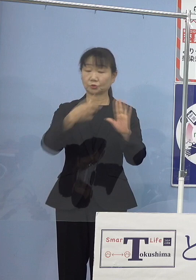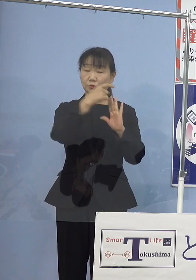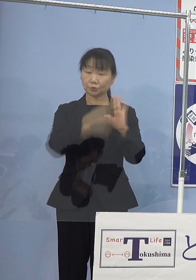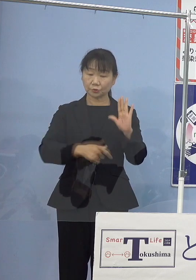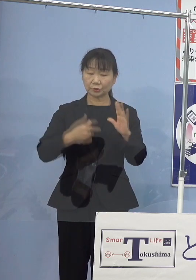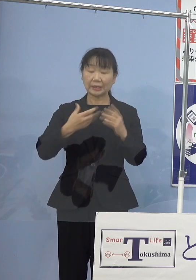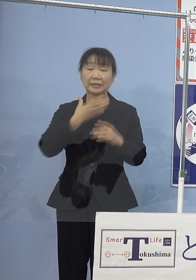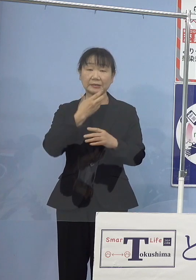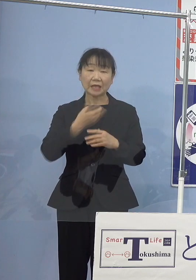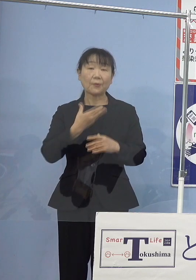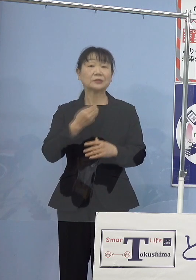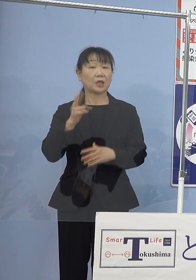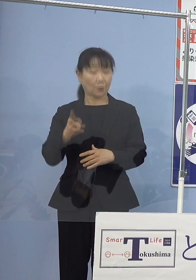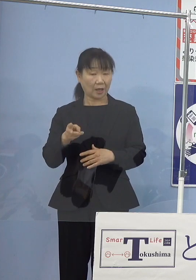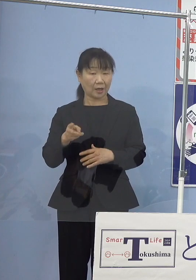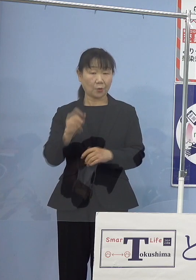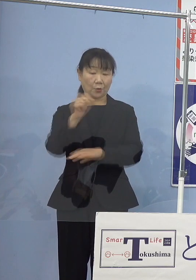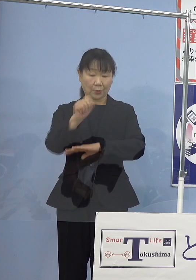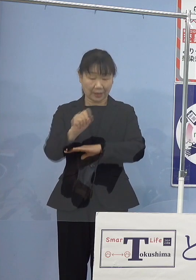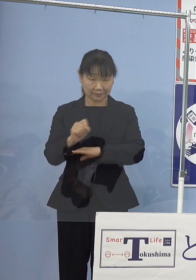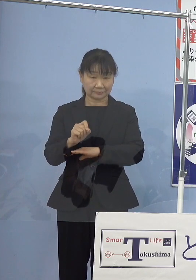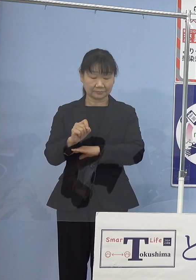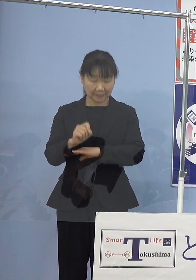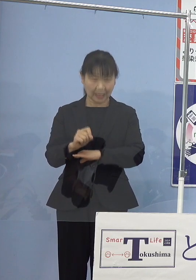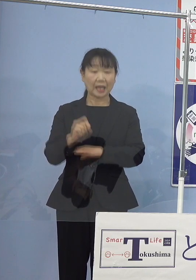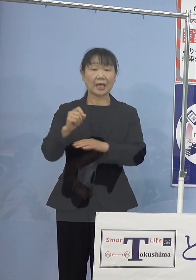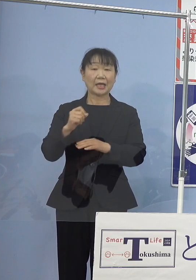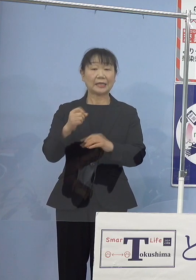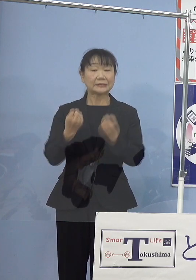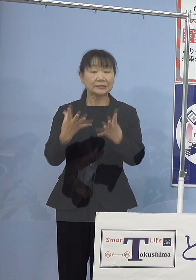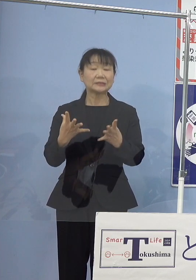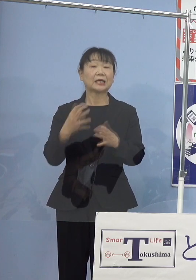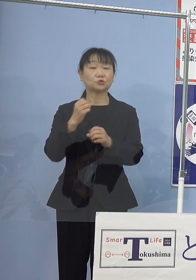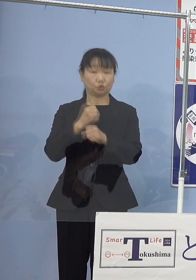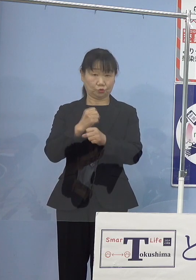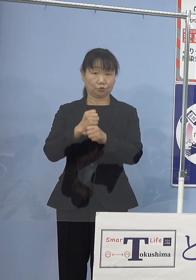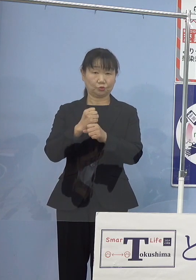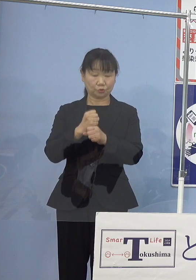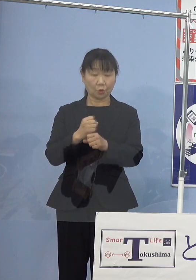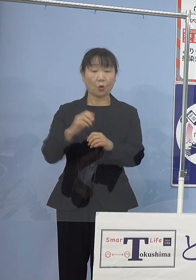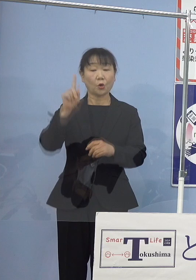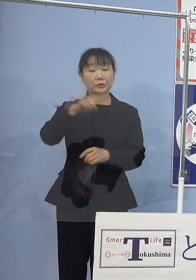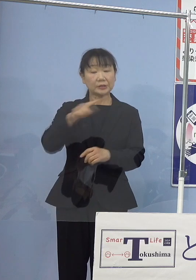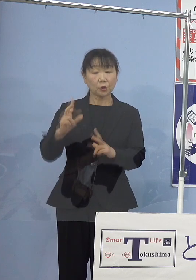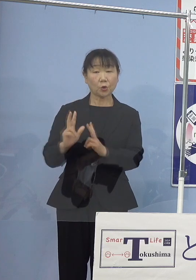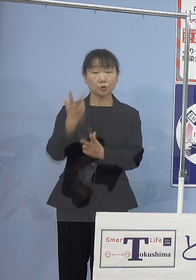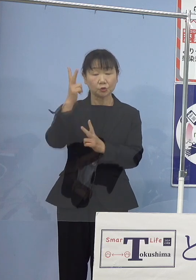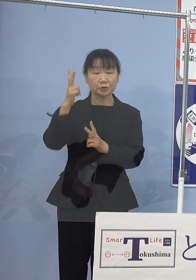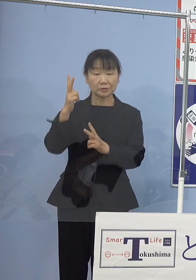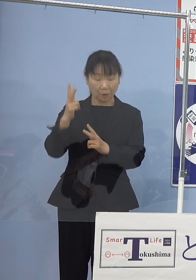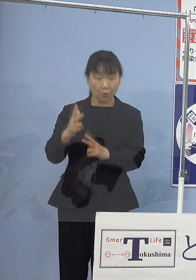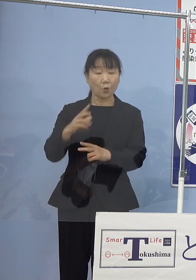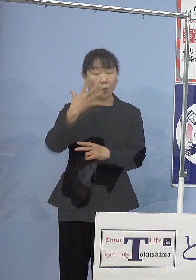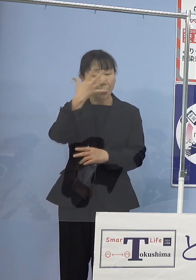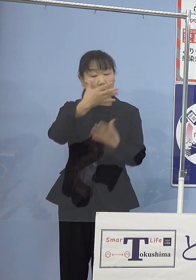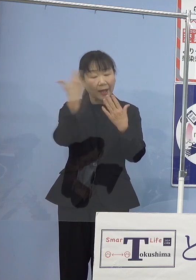また、新作人形浄瑠璃として 若い人々に関心を是非深めていただきたい